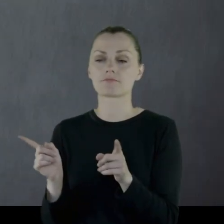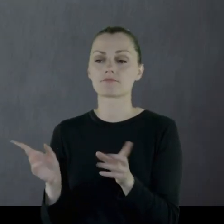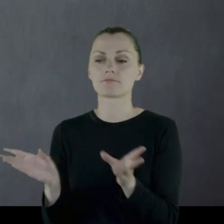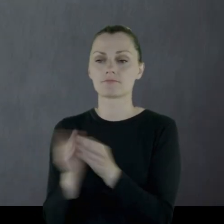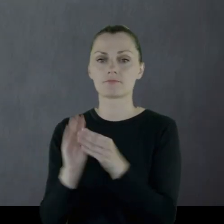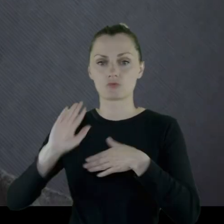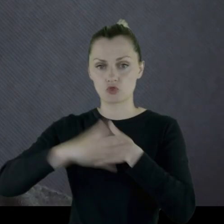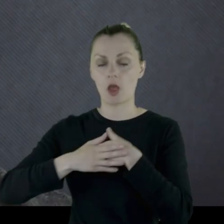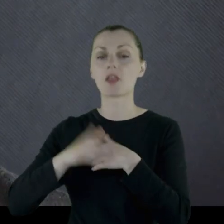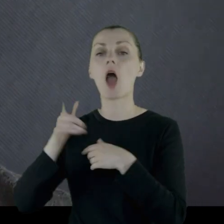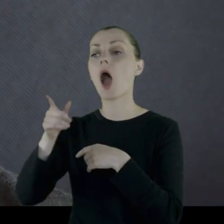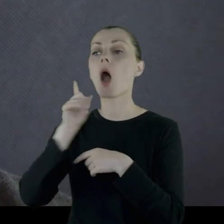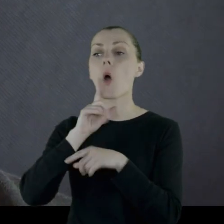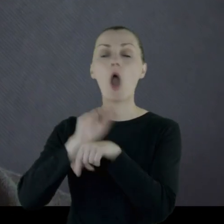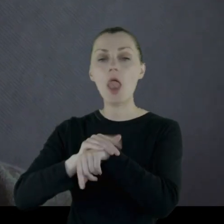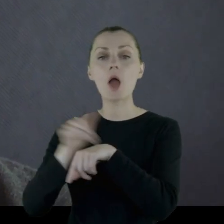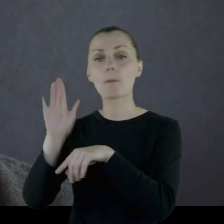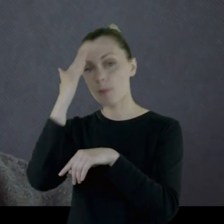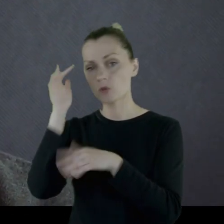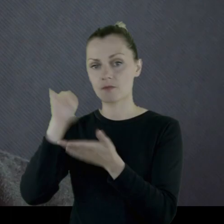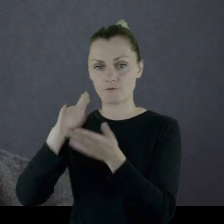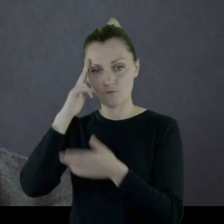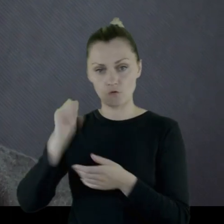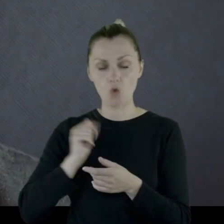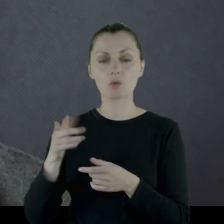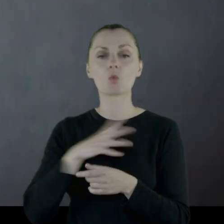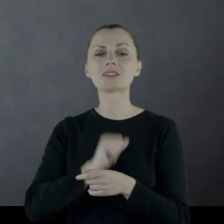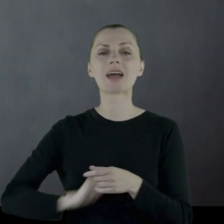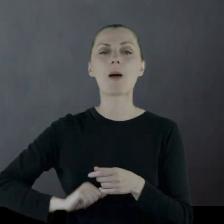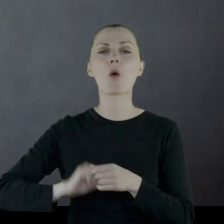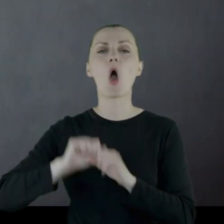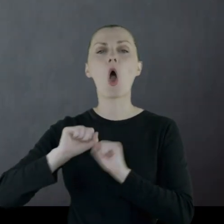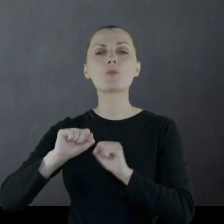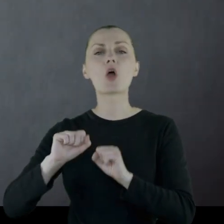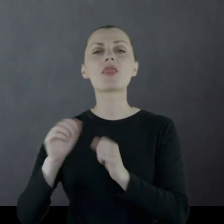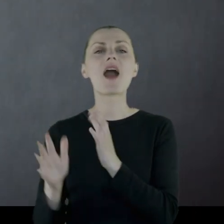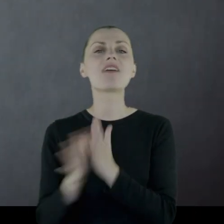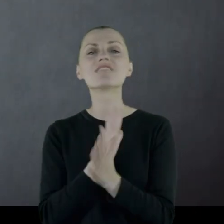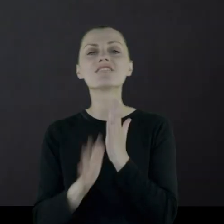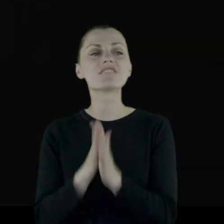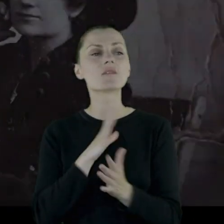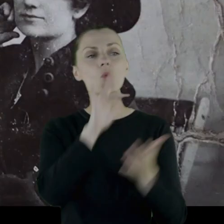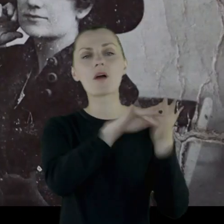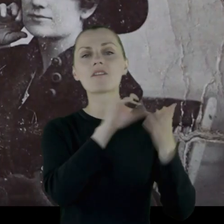którego poznał w '18 roku, kiedy to ten oddziałek samoobrony walczył w okolicach Winnicy.